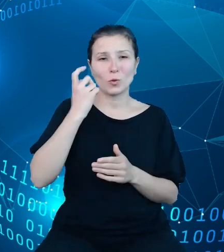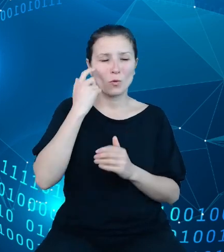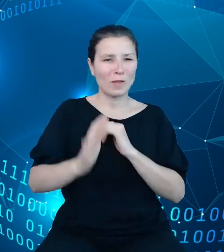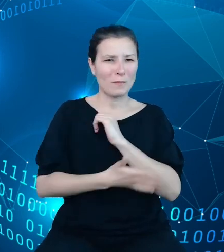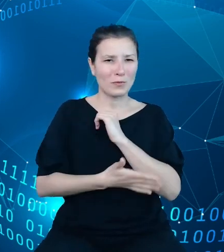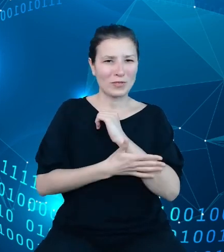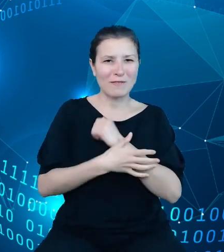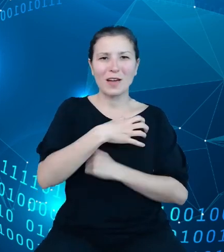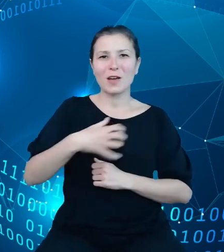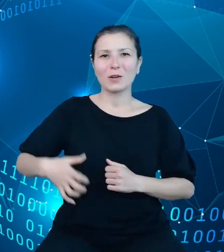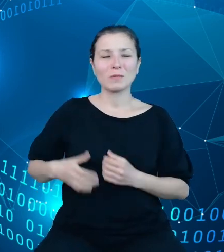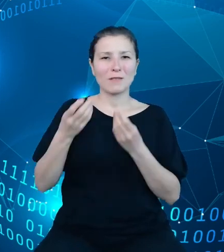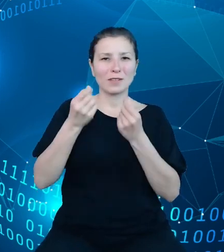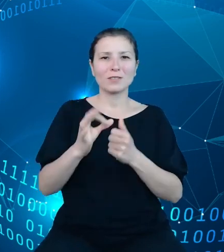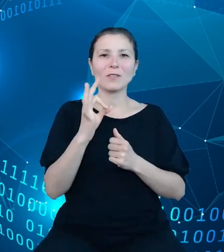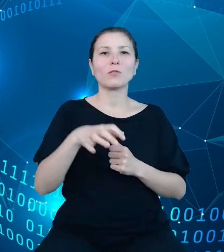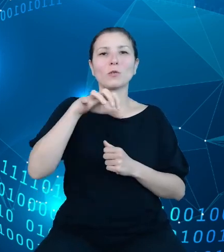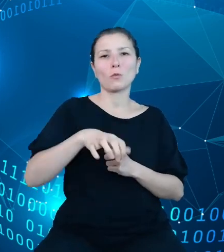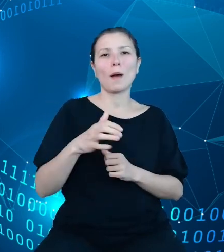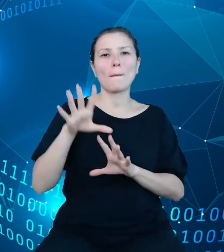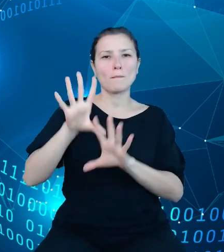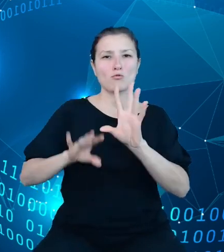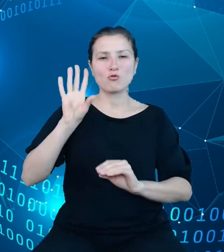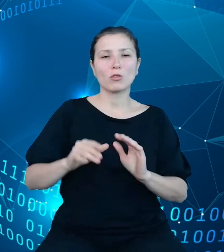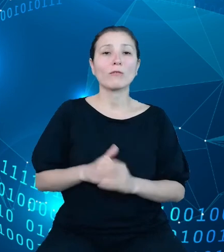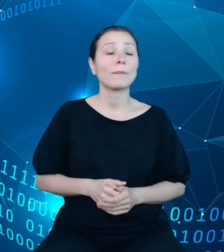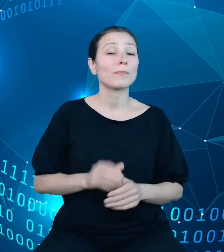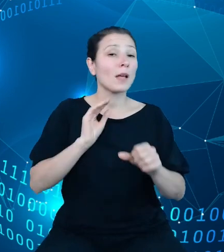jednostki budżetowej. Metodologia tworzenia planu finansowego jednostek